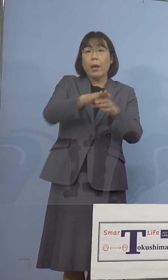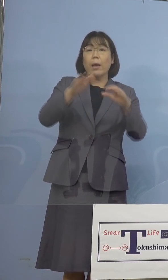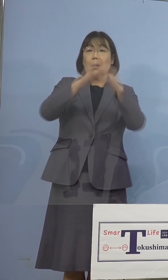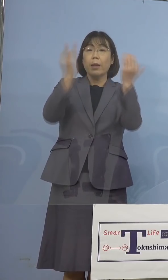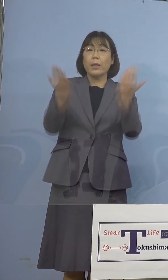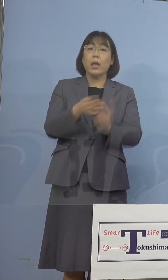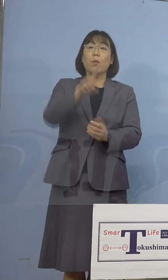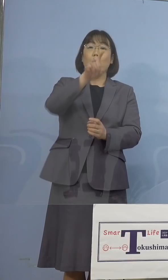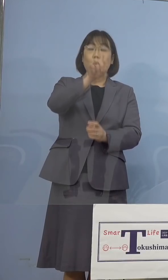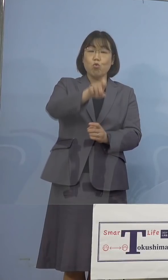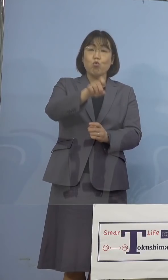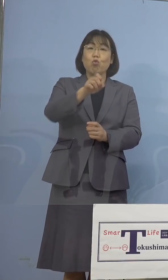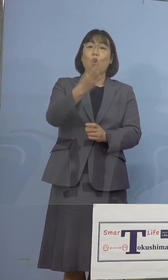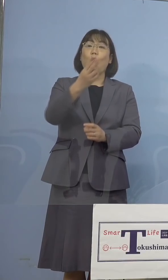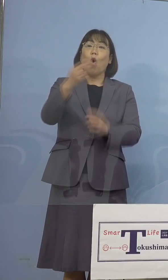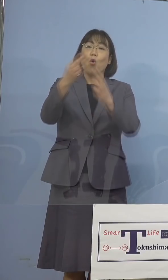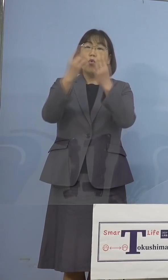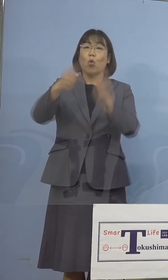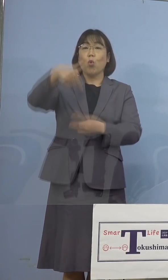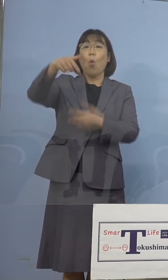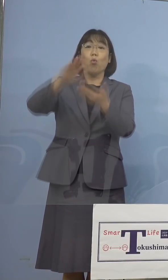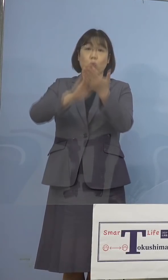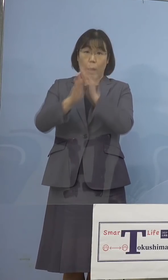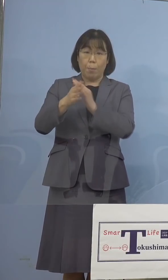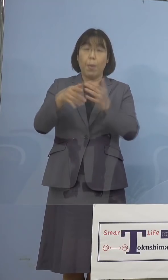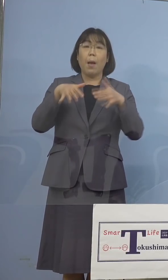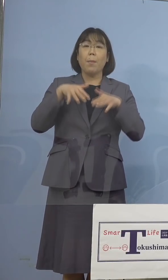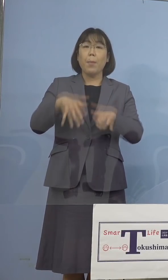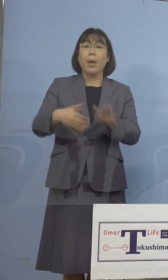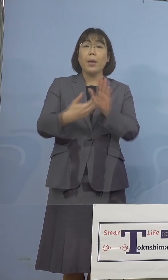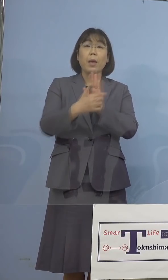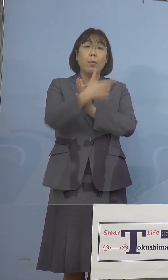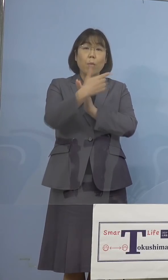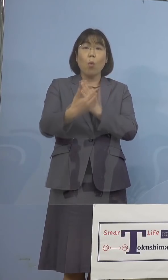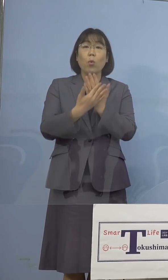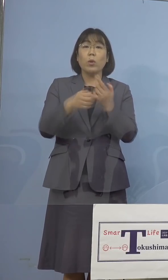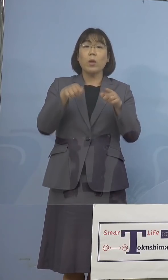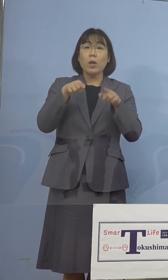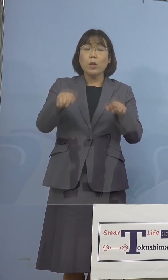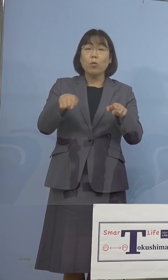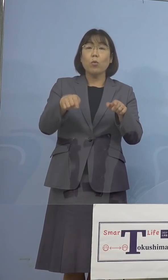又「まん延防止等重点措置」の対象地域は 8県となっております